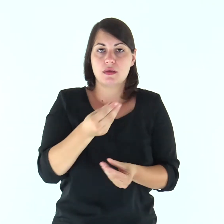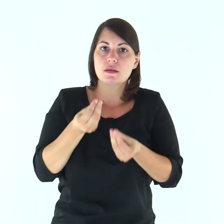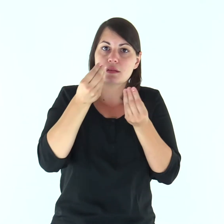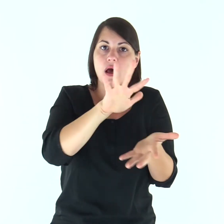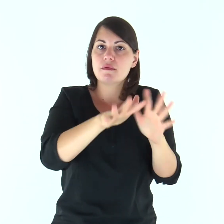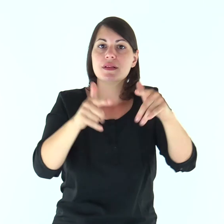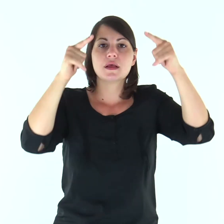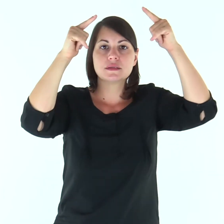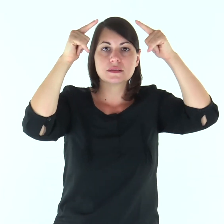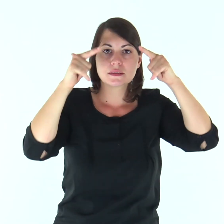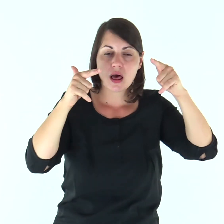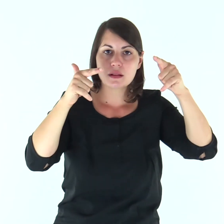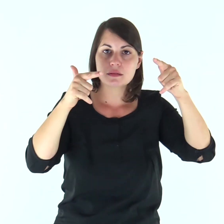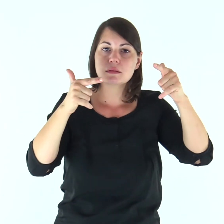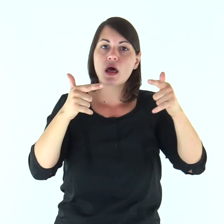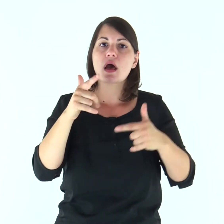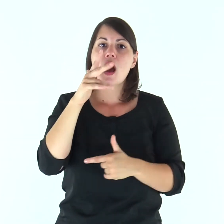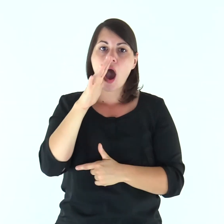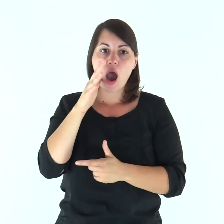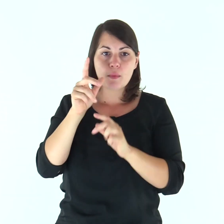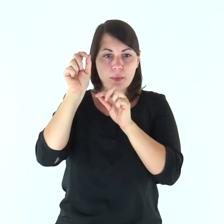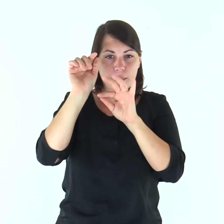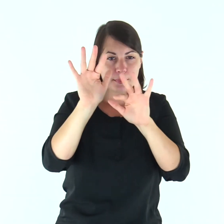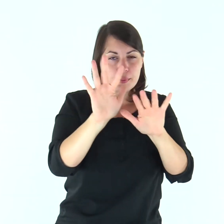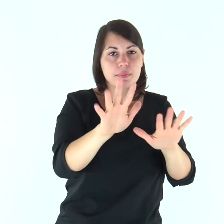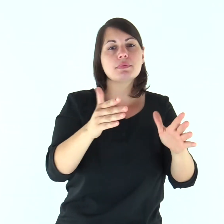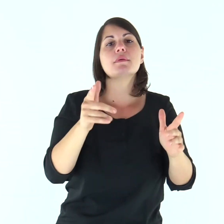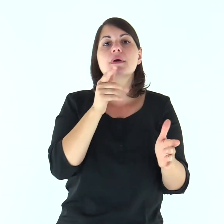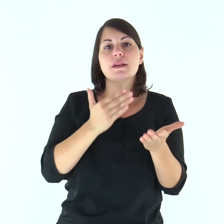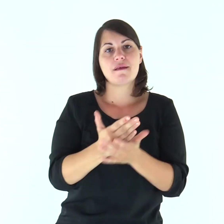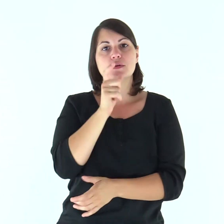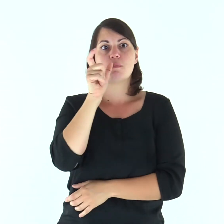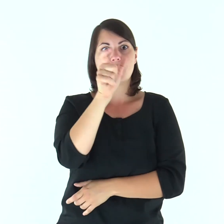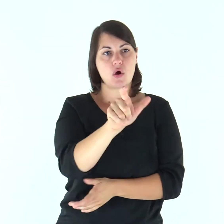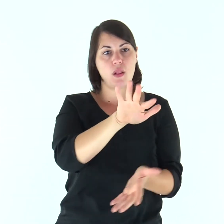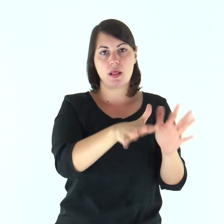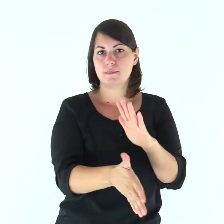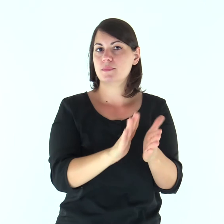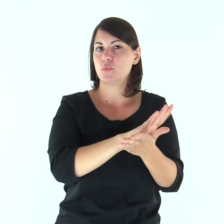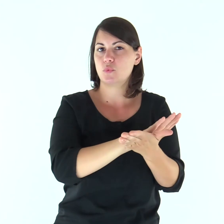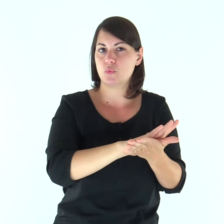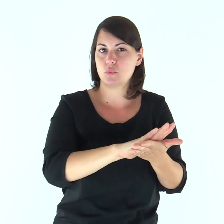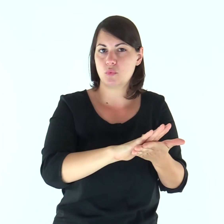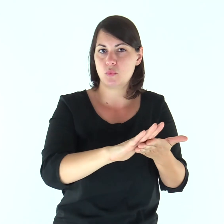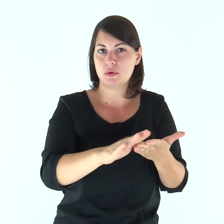per renderla santa, purificandola con il lavacro dell’acqua mediante la parola,